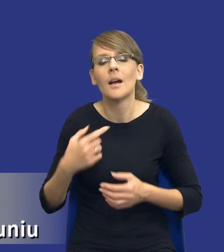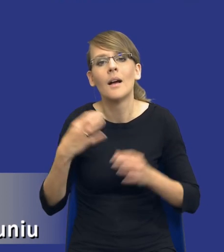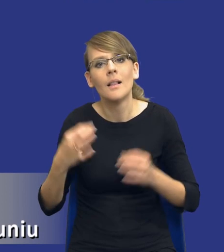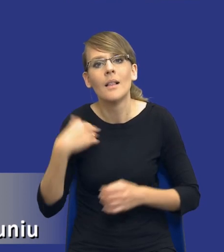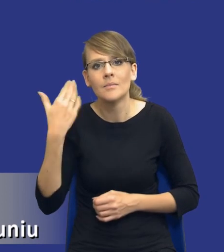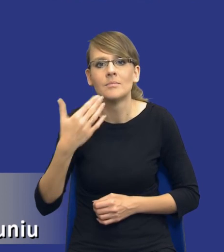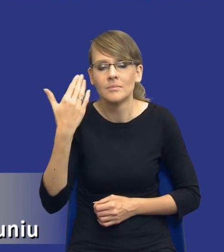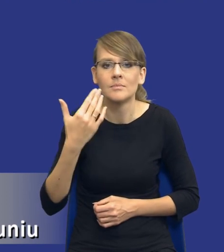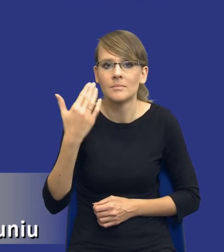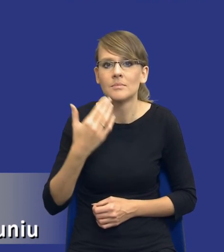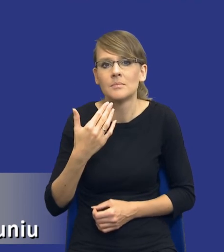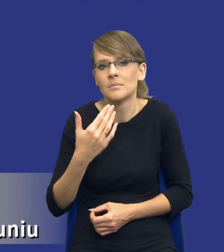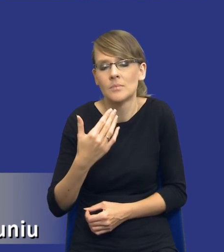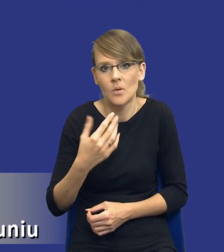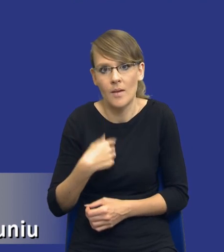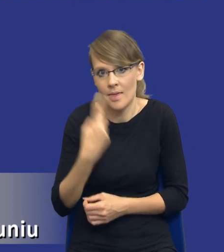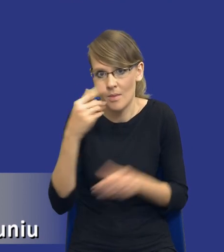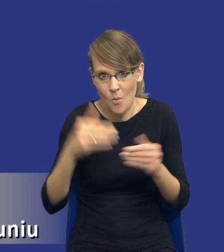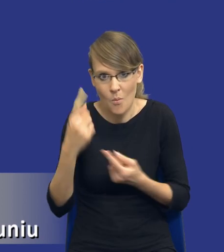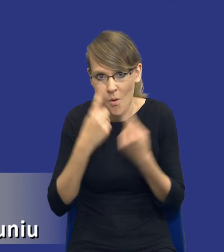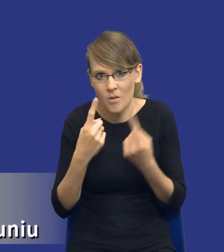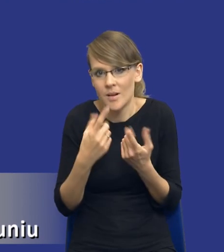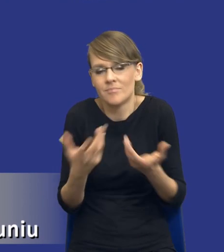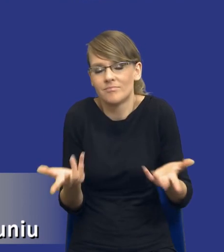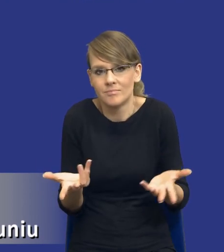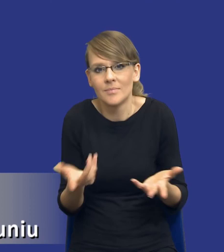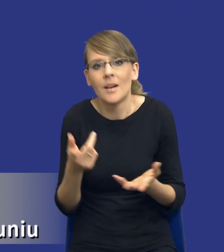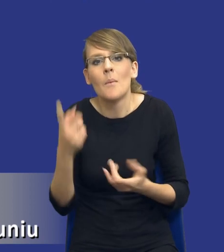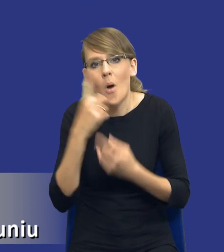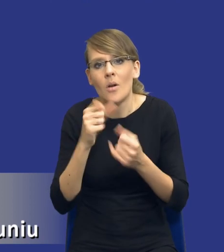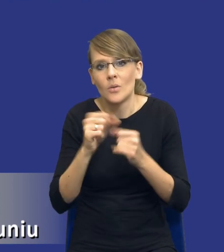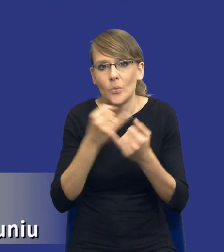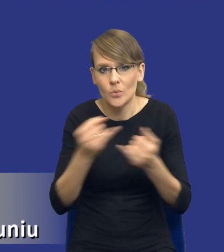pogląd, są poglądy różne, mówię po dyskusji na Radzie Zamówień Publicznych